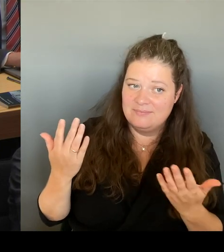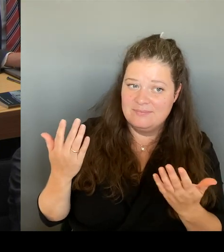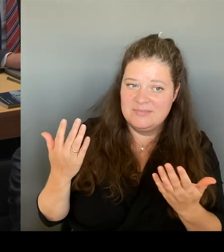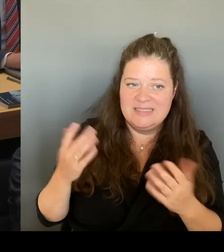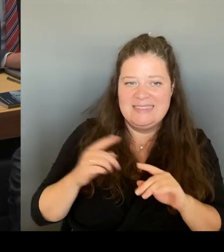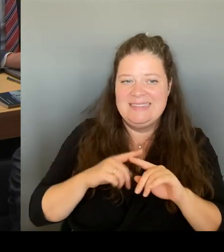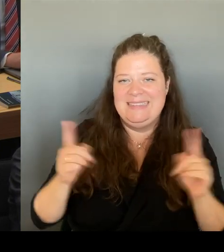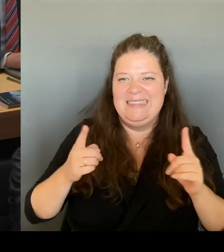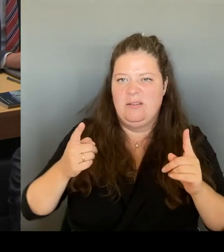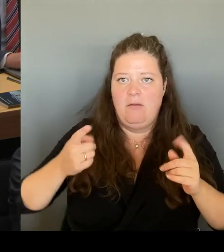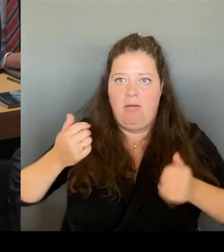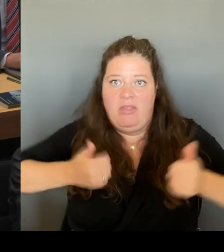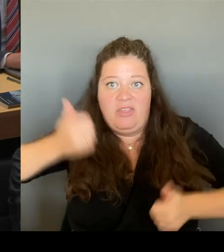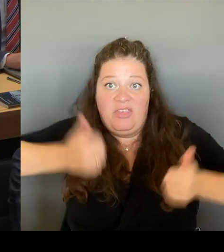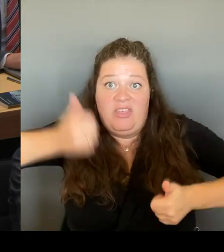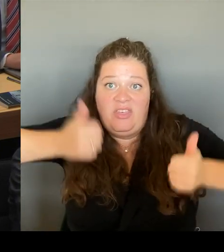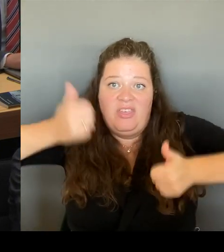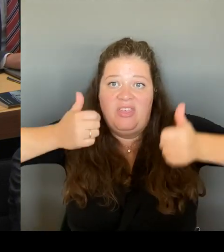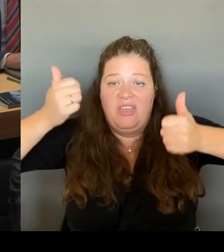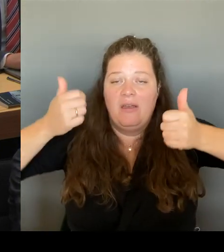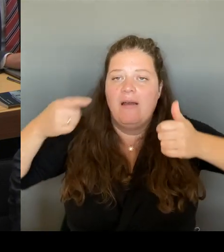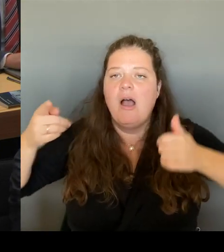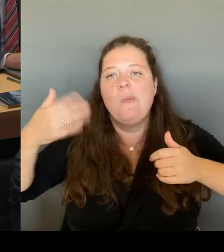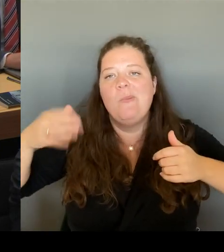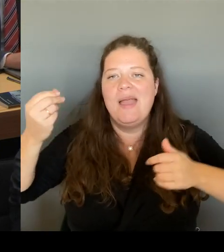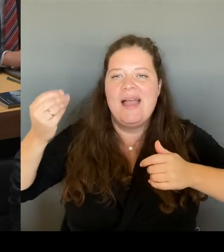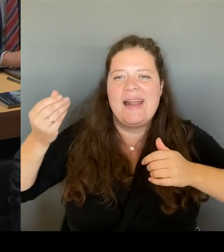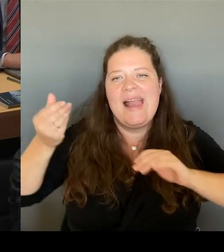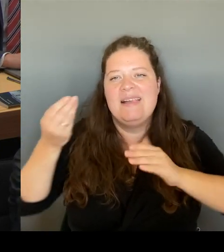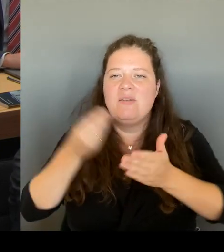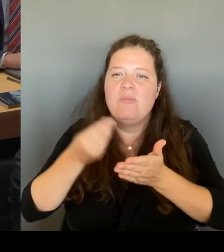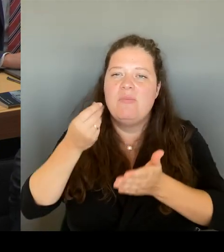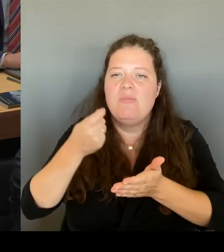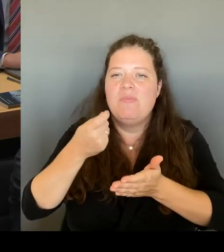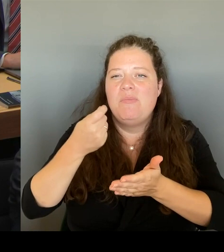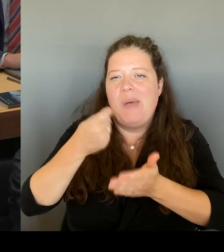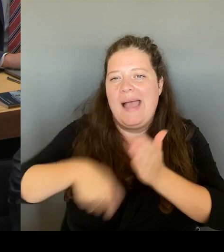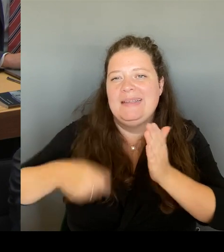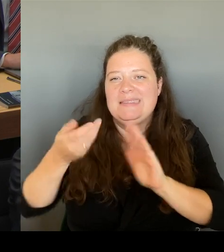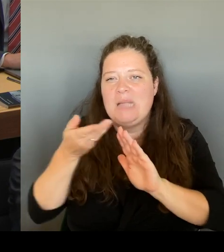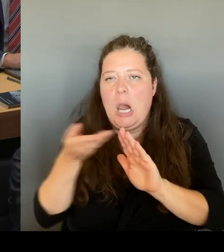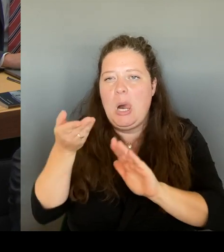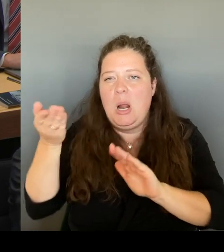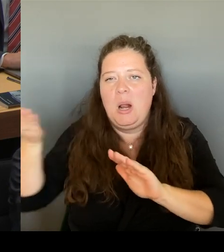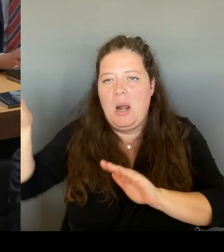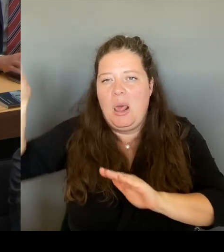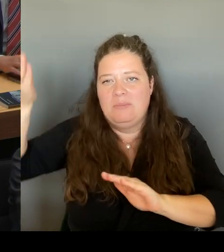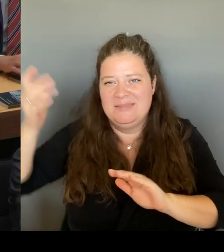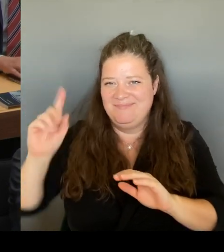Marktpreis nach oben zu drücken. Für den Investor. Wir sind bislang die Einzigen, mit denen er spricht.